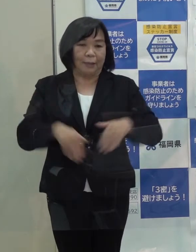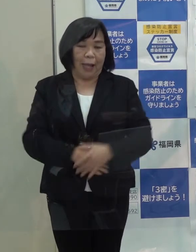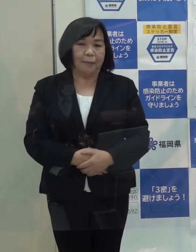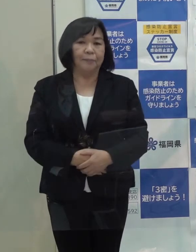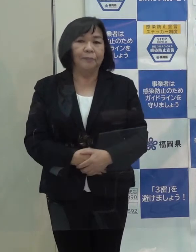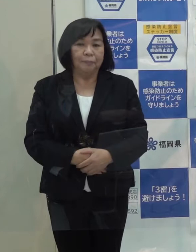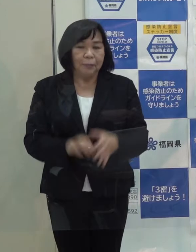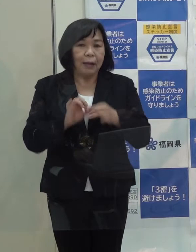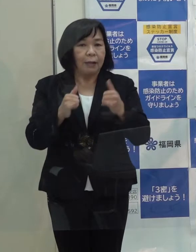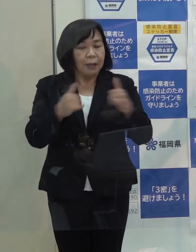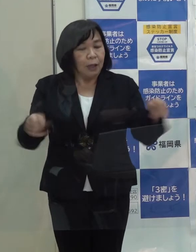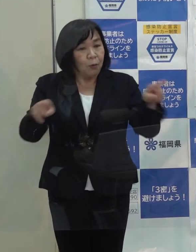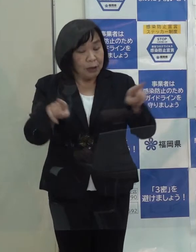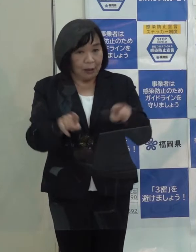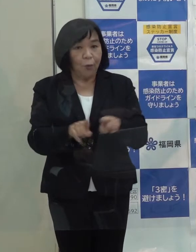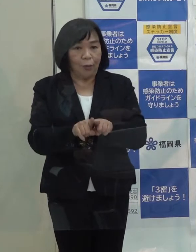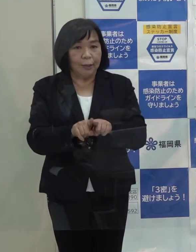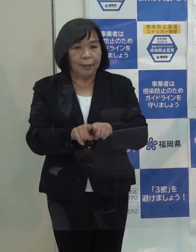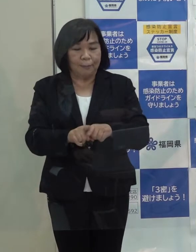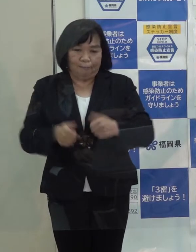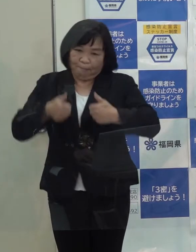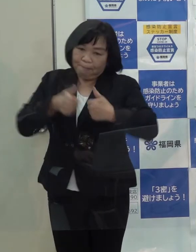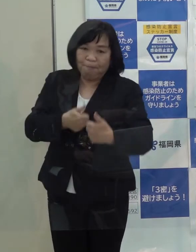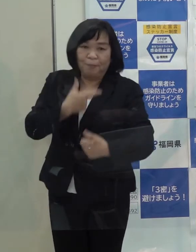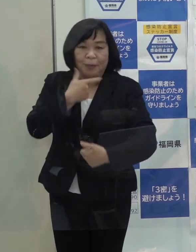関係者と一緒になってチャレンジをしていきたいと思います